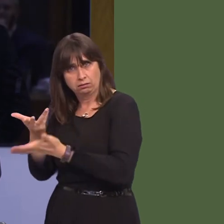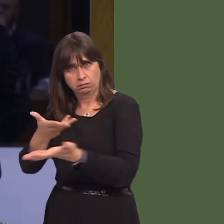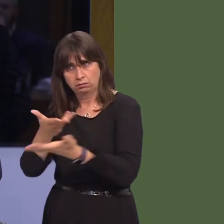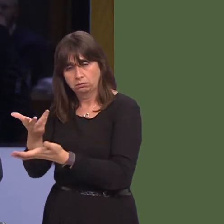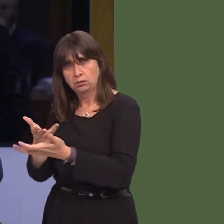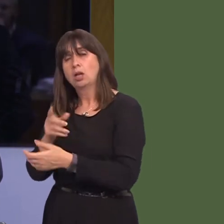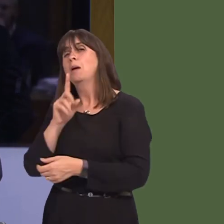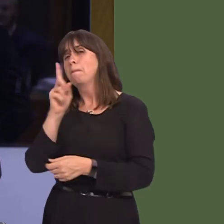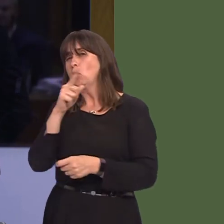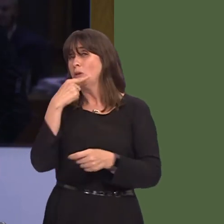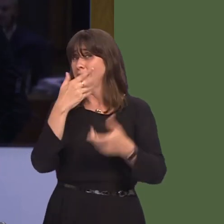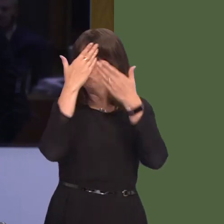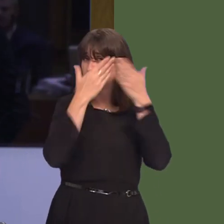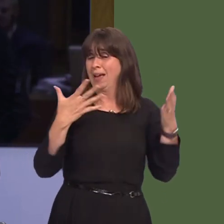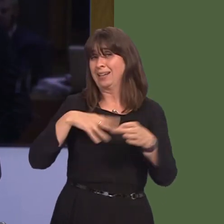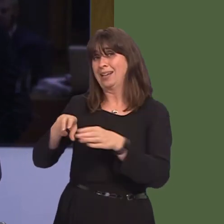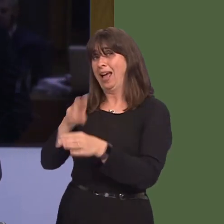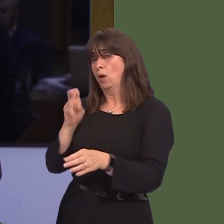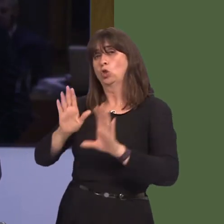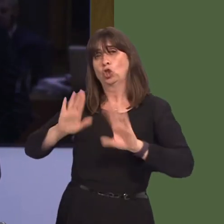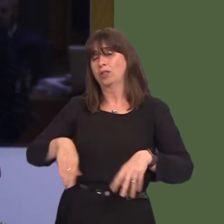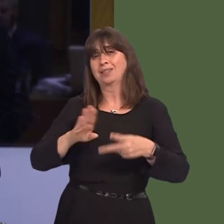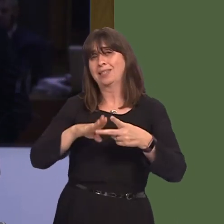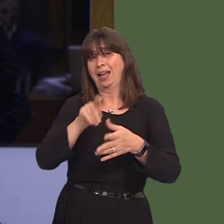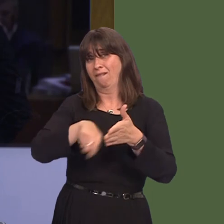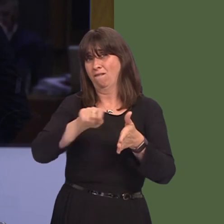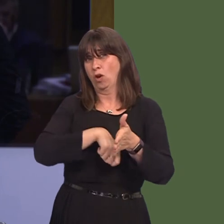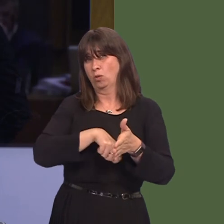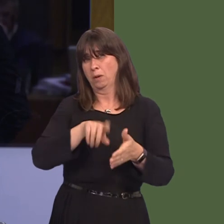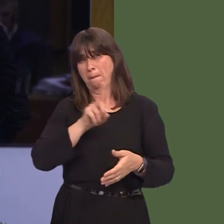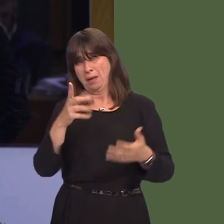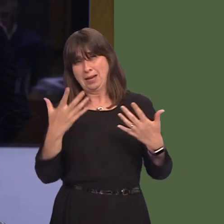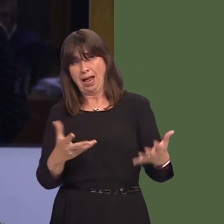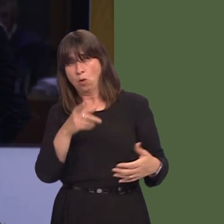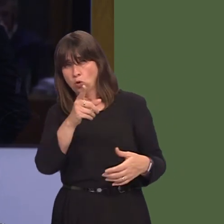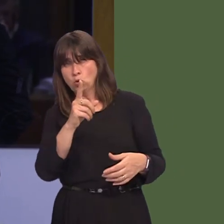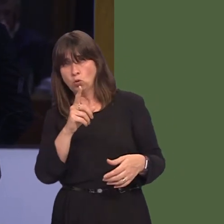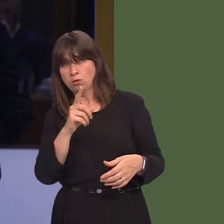result and there shouldn't be a second referendum. However, you're no longer able to claim that